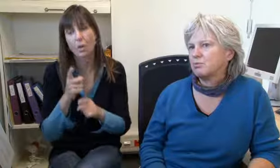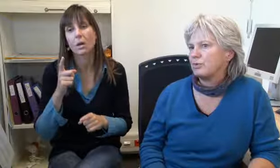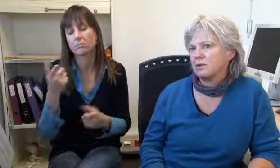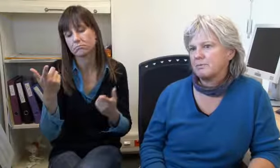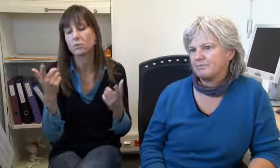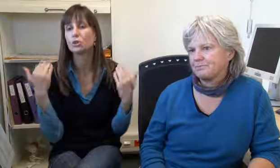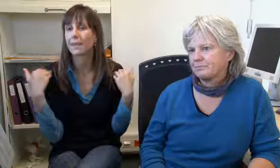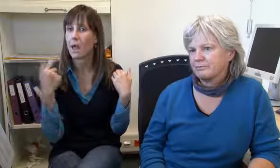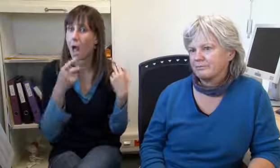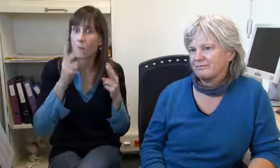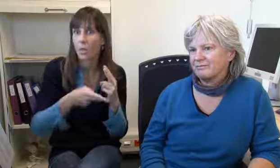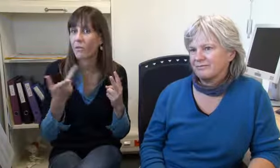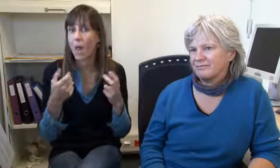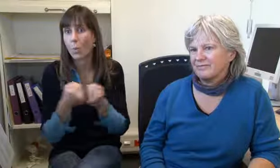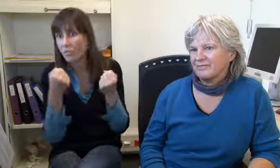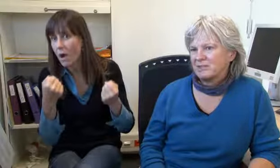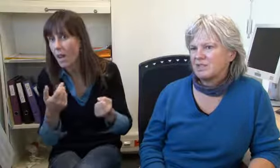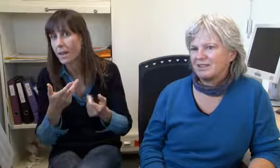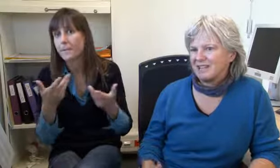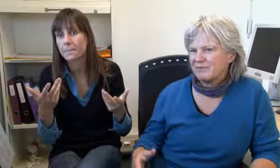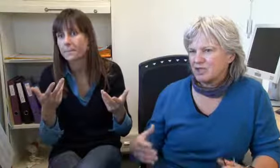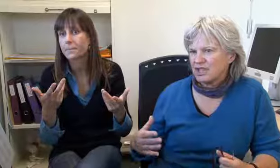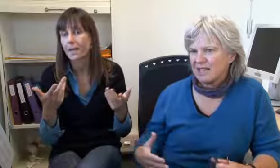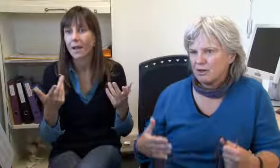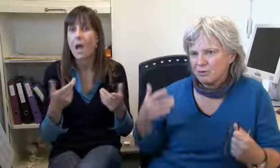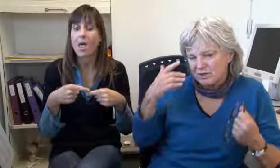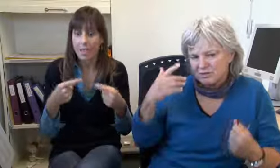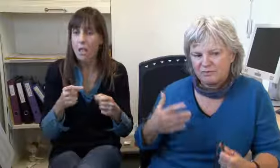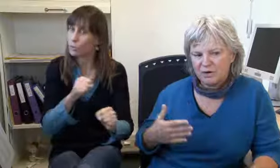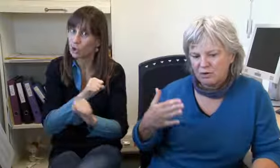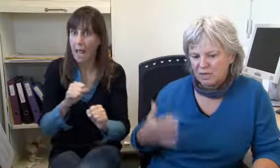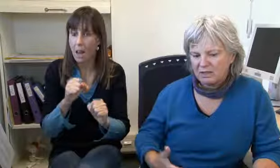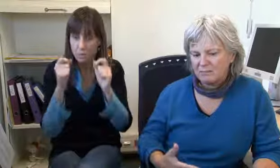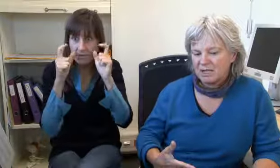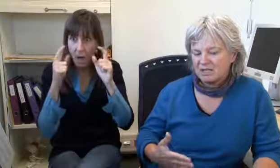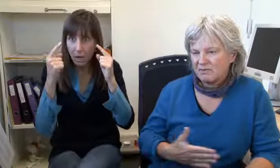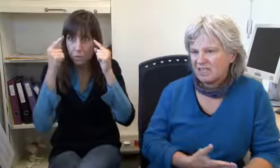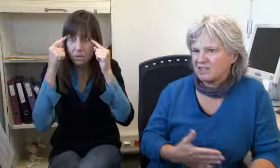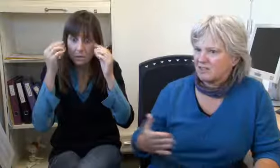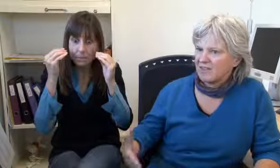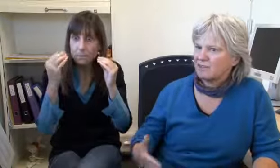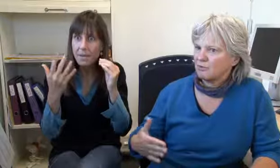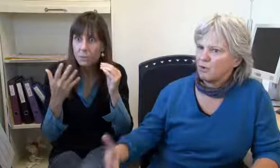Ja, das hatte ich auch schon. Oder Spitalnotfall auch,Unfall. Es muss alles einfach schnell gehen,